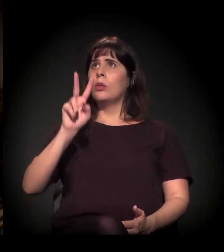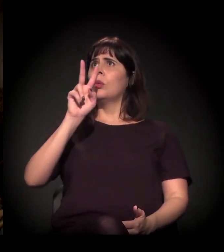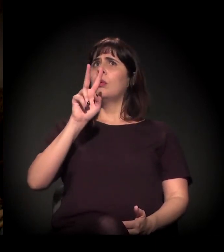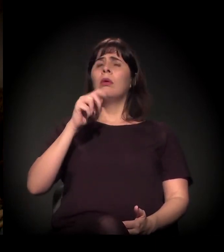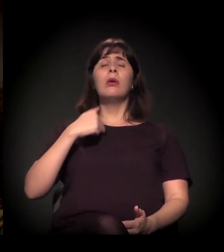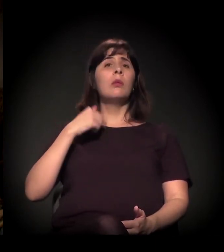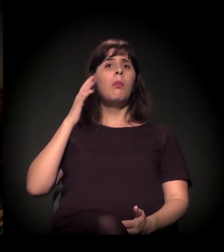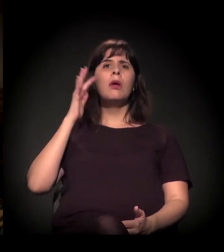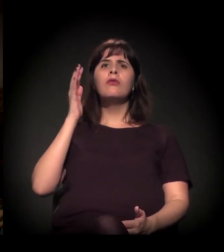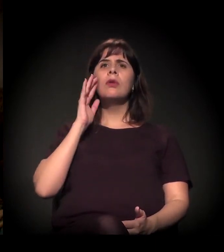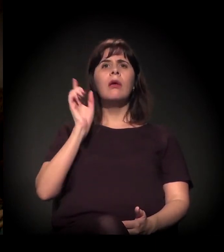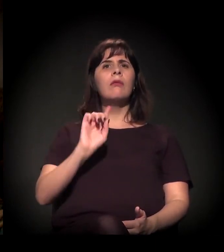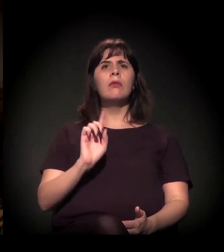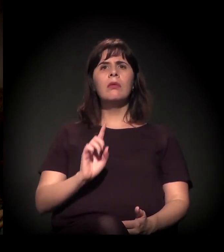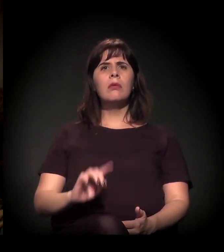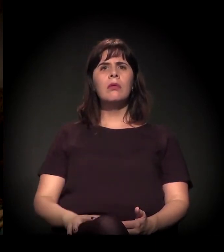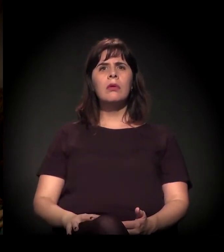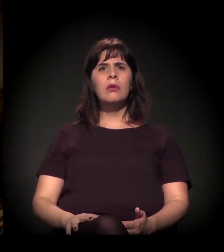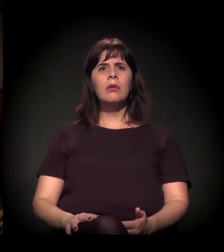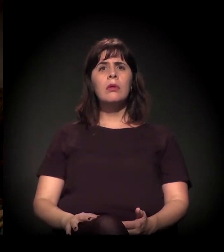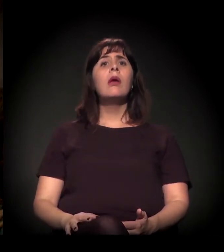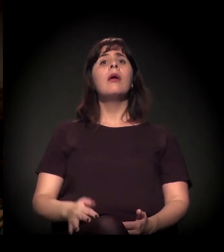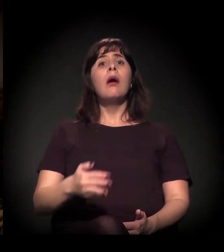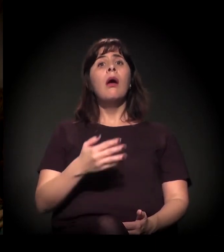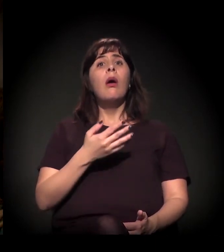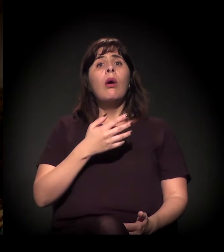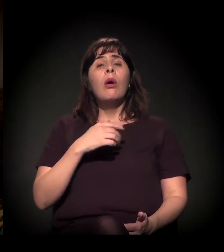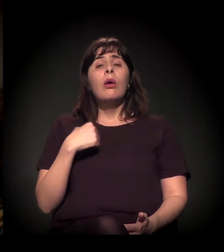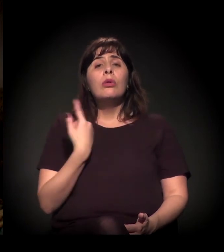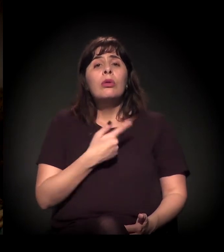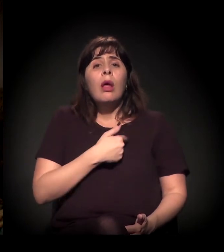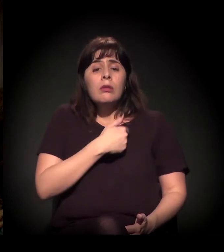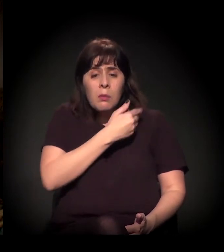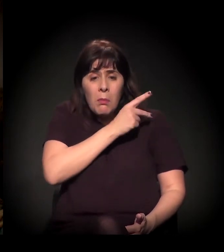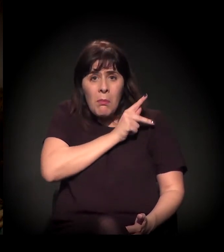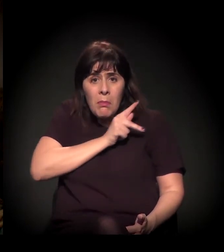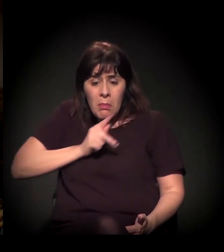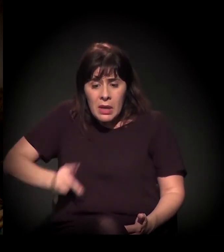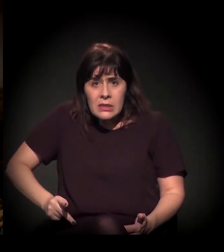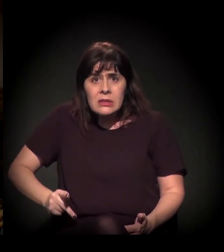Nós temos hoje um presidente vendendo o Brasil, vendendo a Amazônia fora do Brasil.